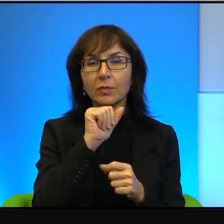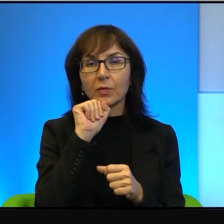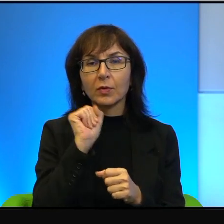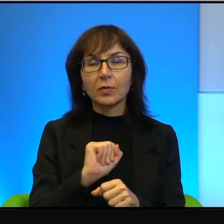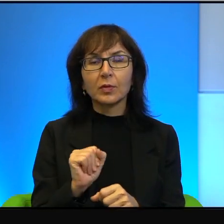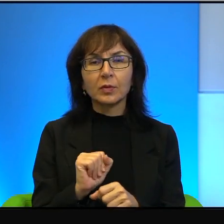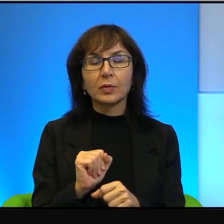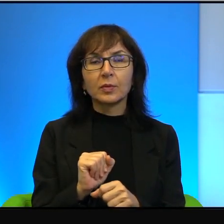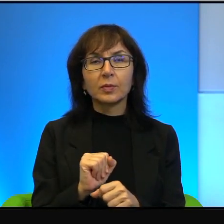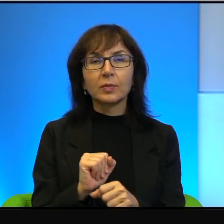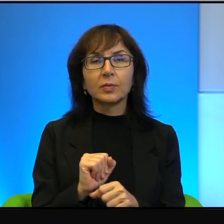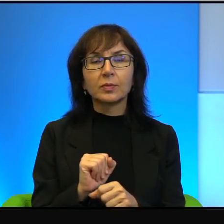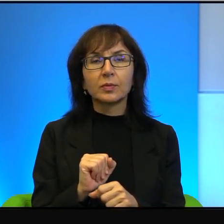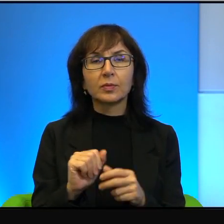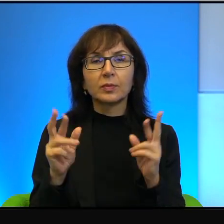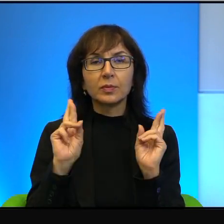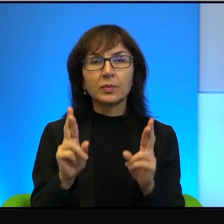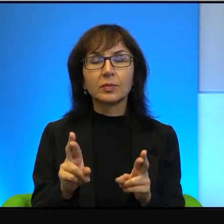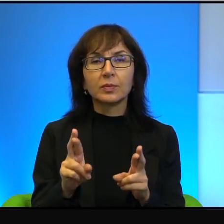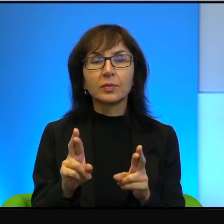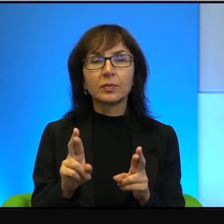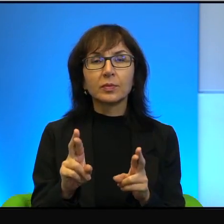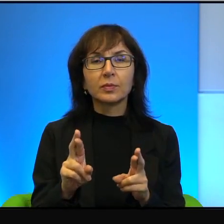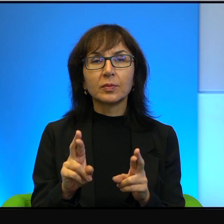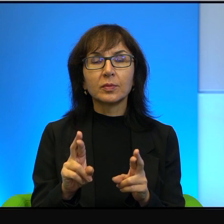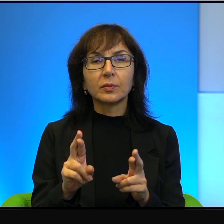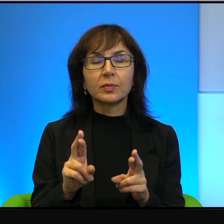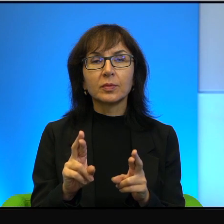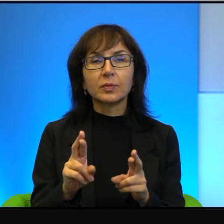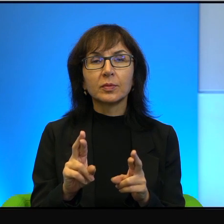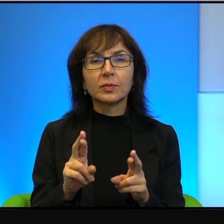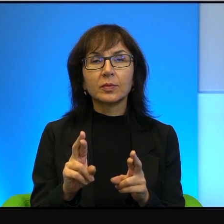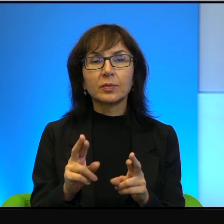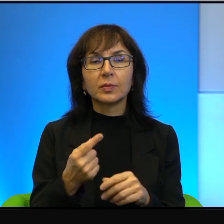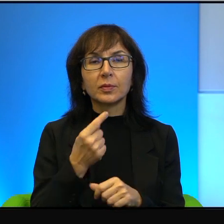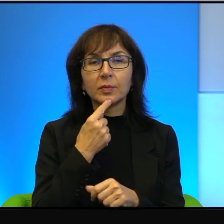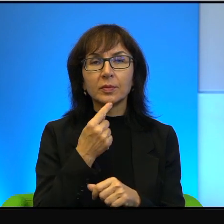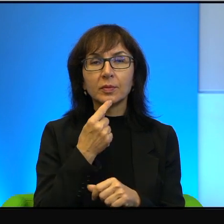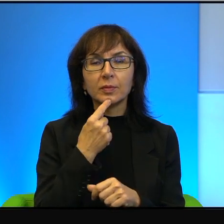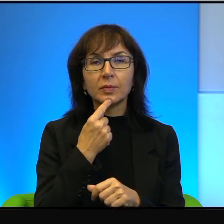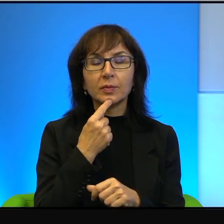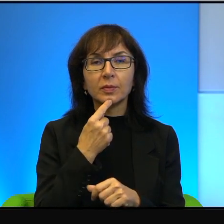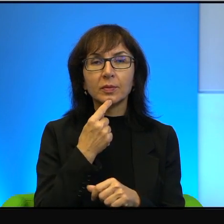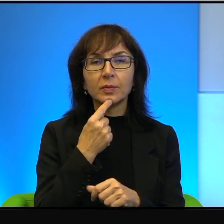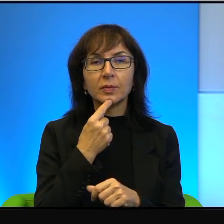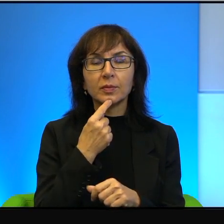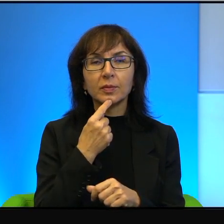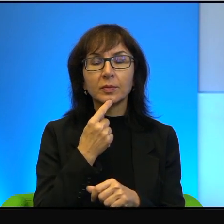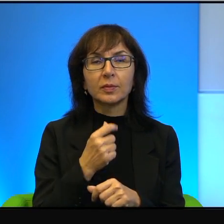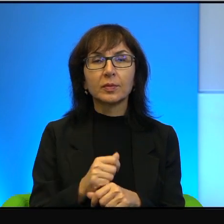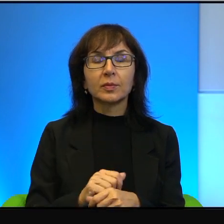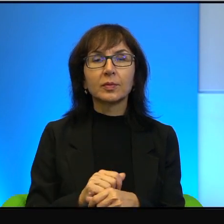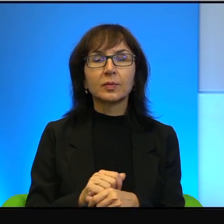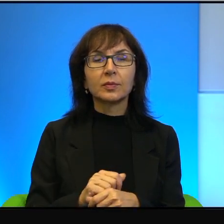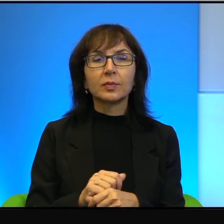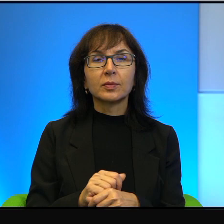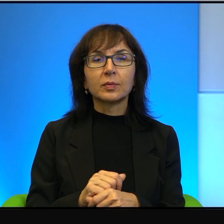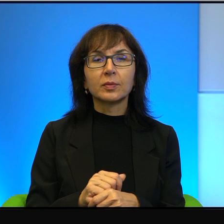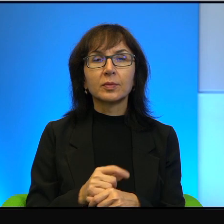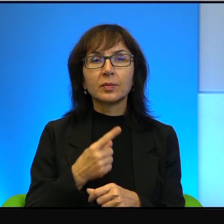A rzeczywiście też tak bywa, że język, że język jest zupełnie,